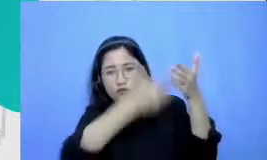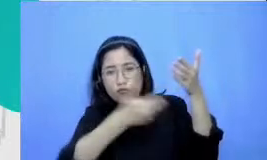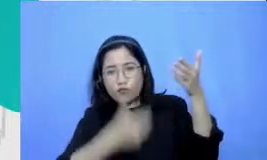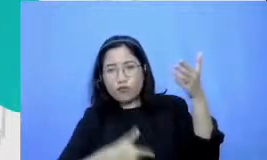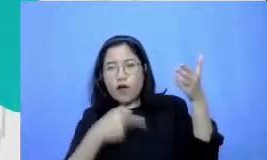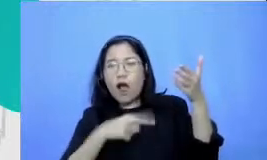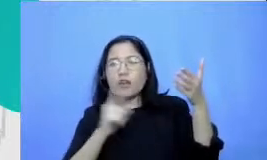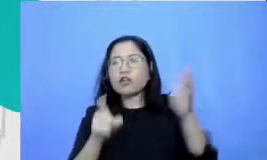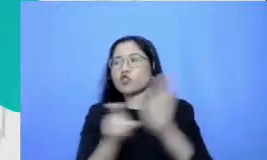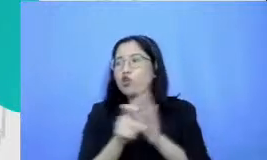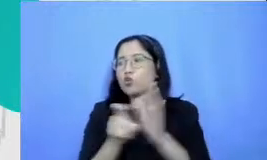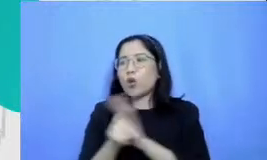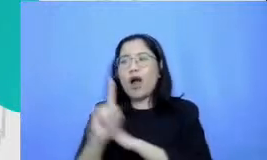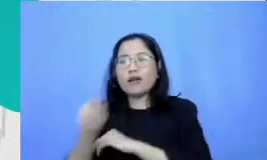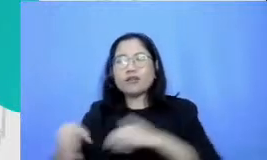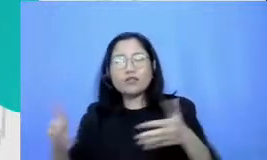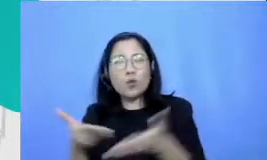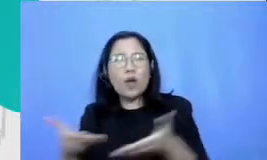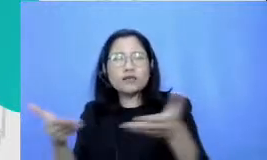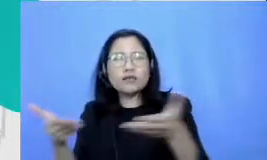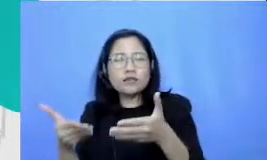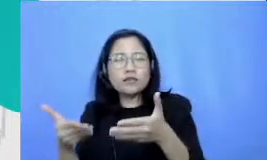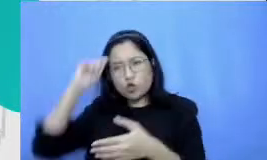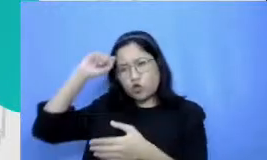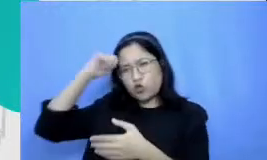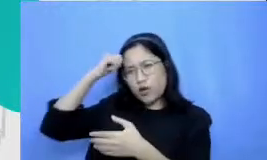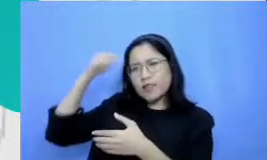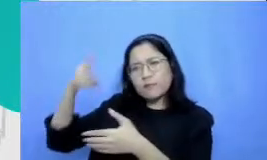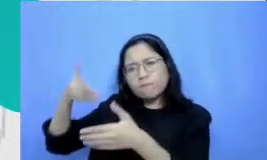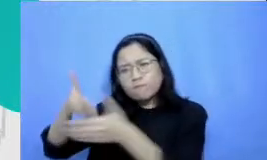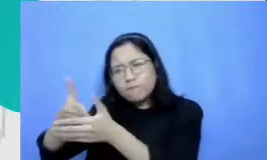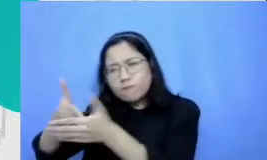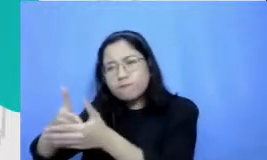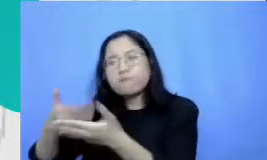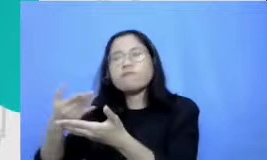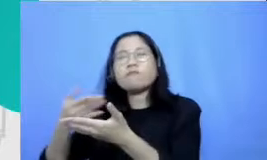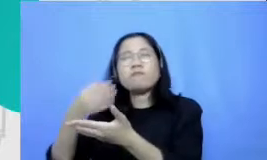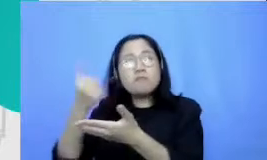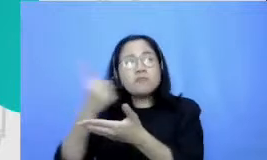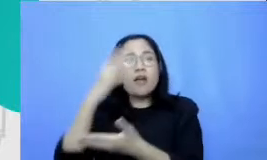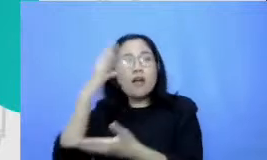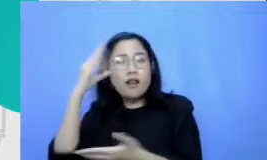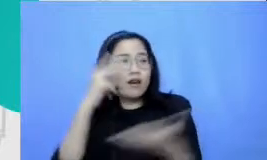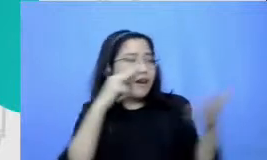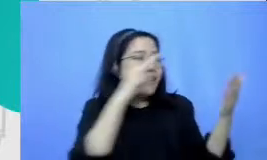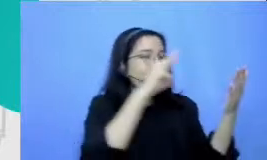merah yang yang yan g discouraging DP yang yang ia menghias sedang membuat beban ibukota Arab